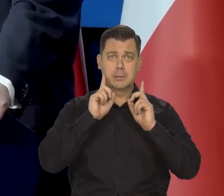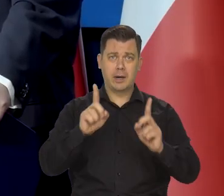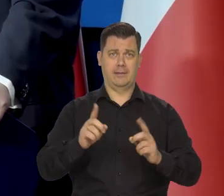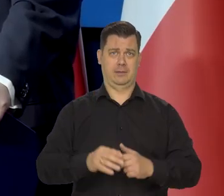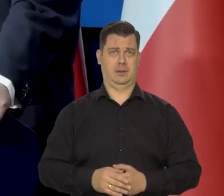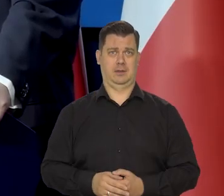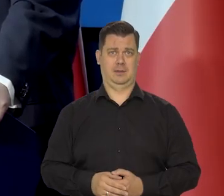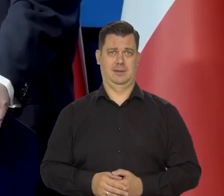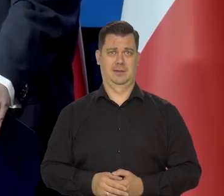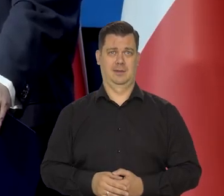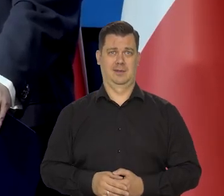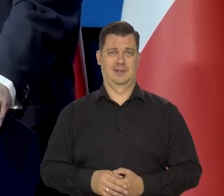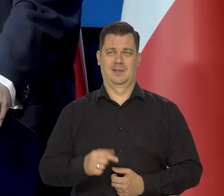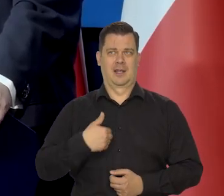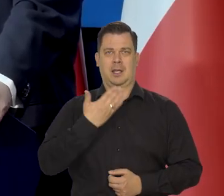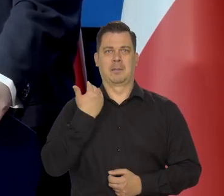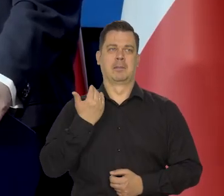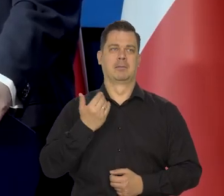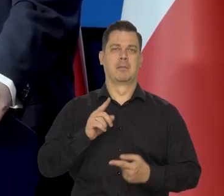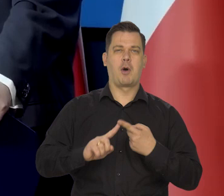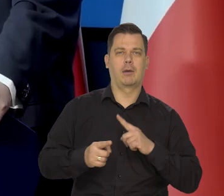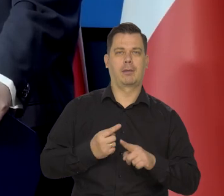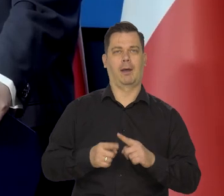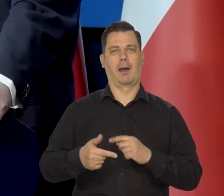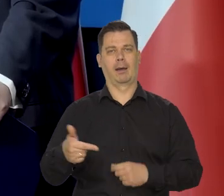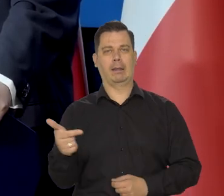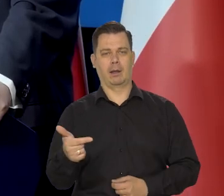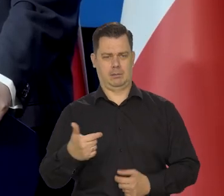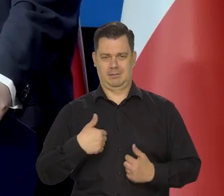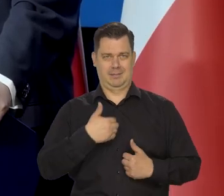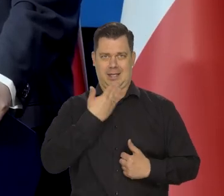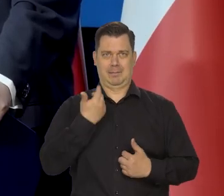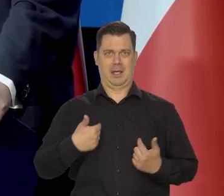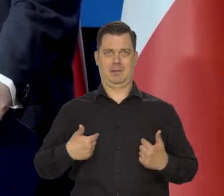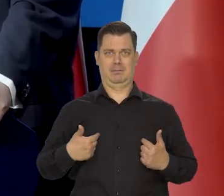Po prostu nie ma żadnych intencji. My nie uczestniczymy w żadnych wyborach.